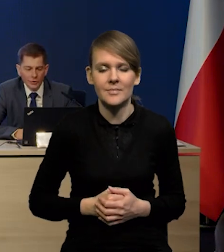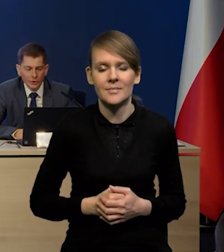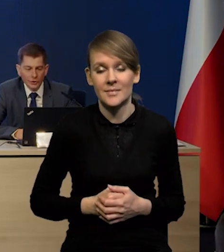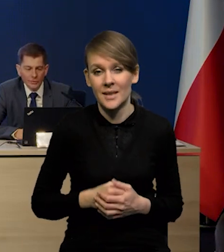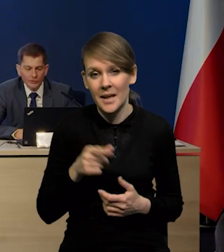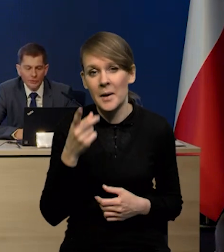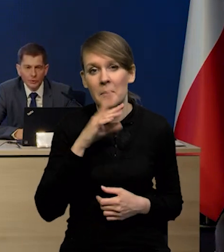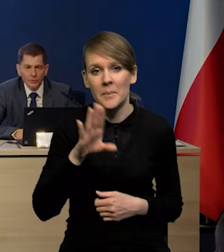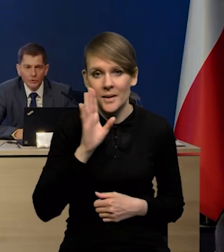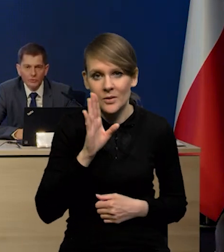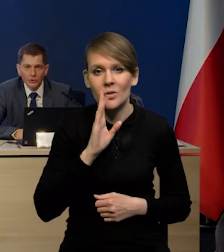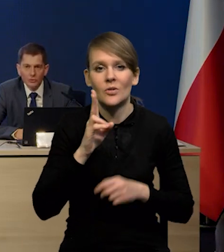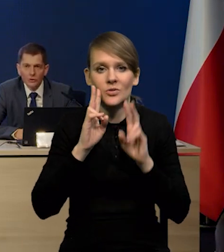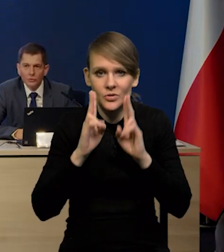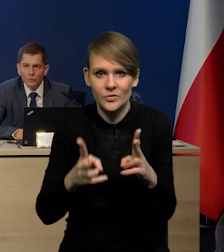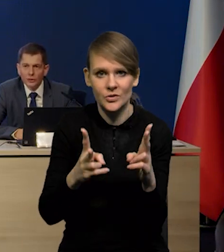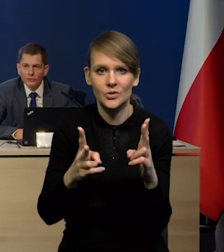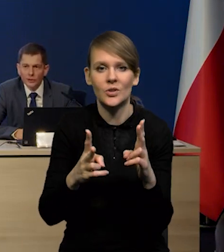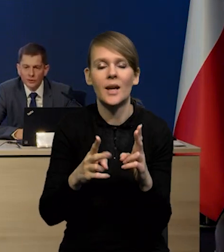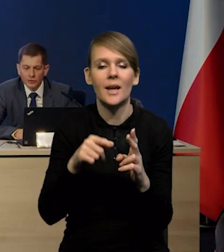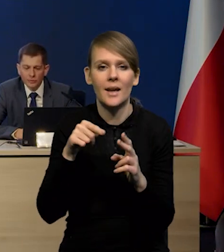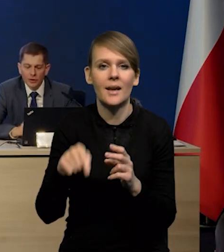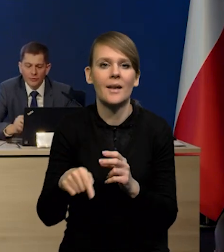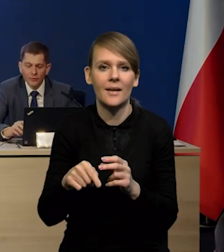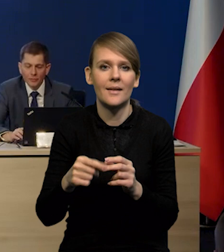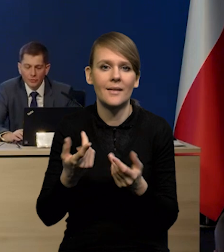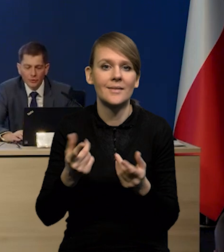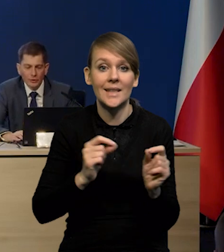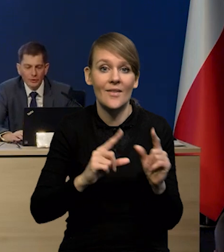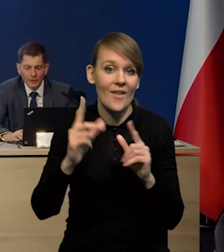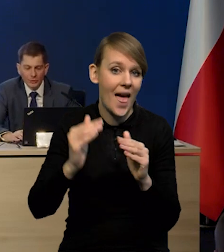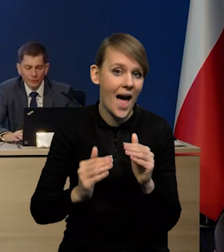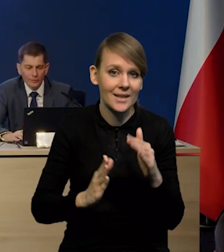że prawdopodobnie rzeczywiście tą taką górkę inflacyjną mamy już za sobą.